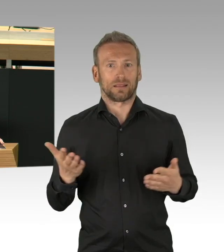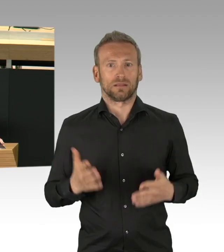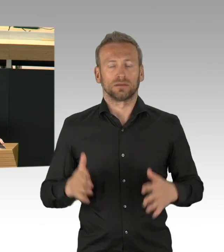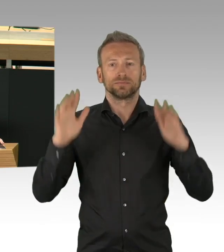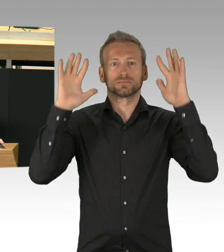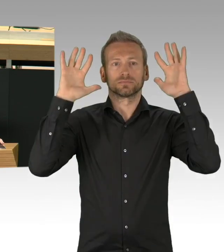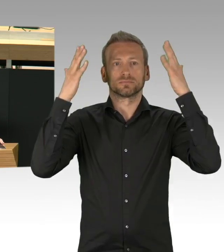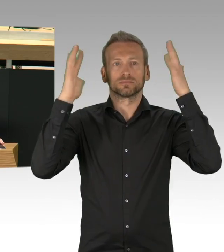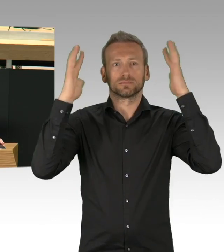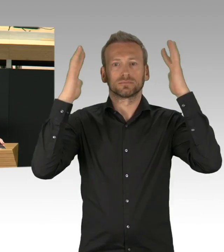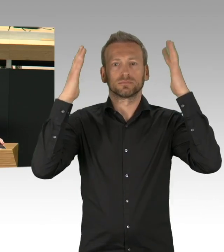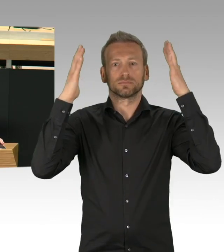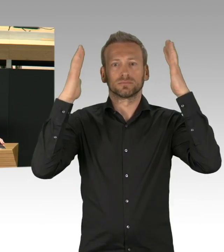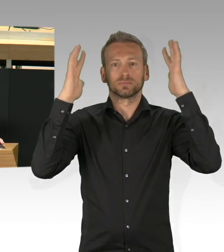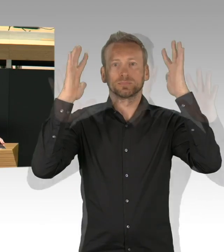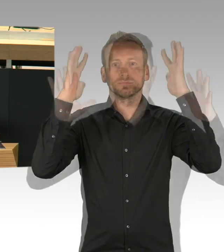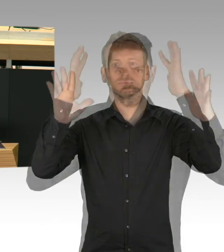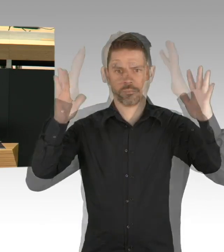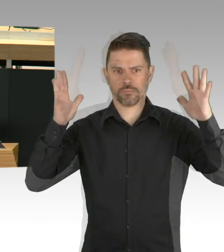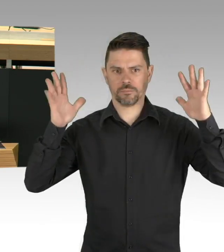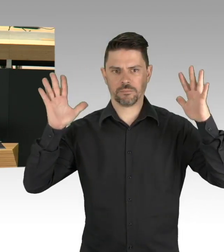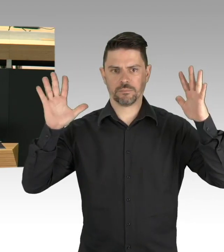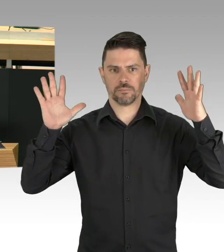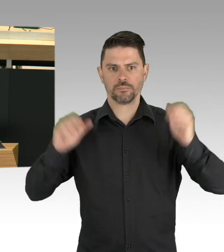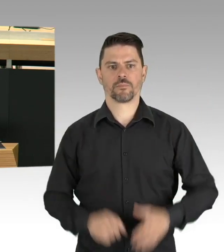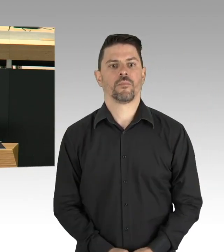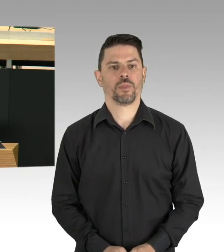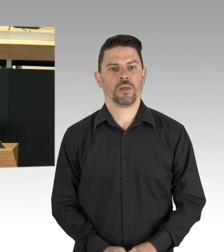und nur Fakten basiert können wir politisches Handeln anpassen.